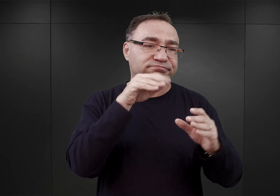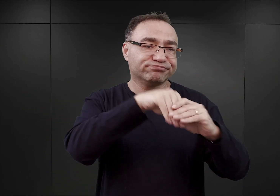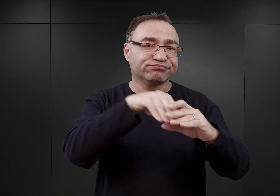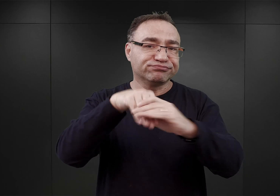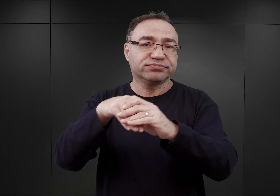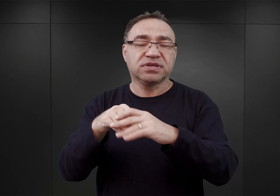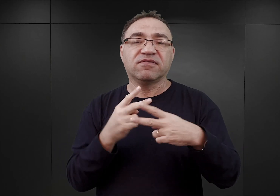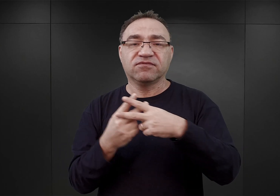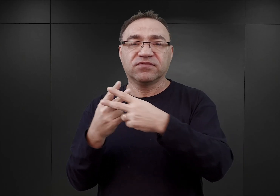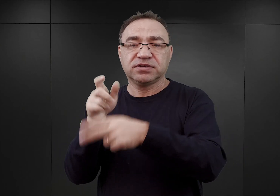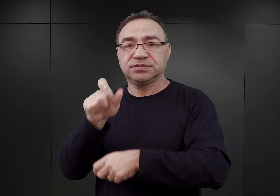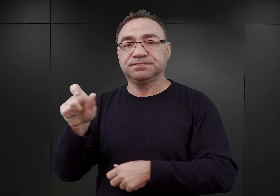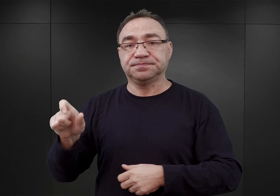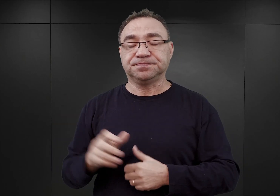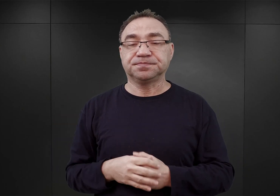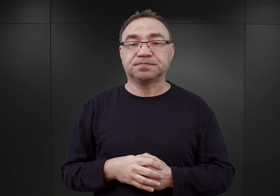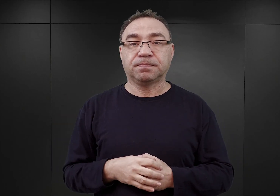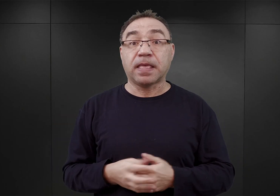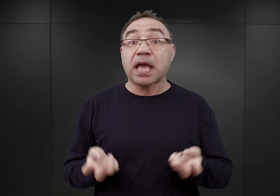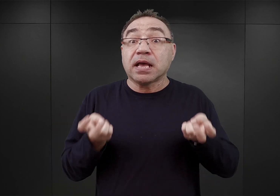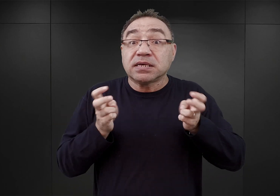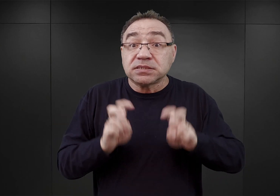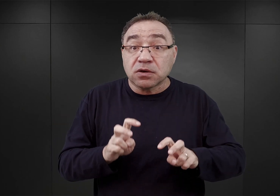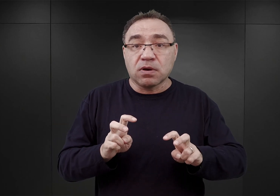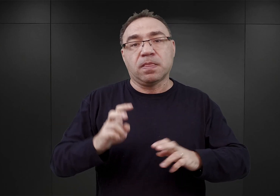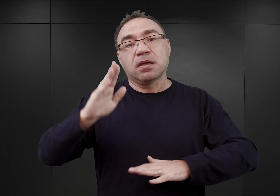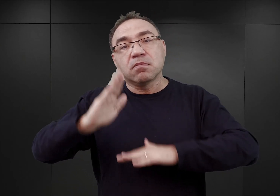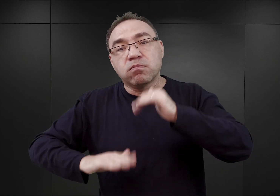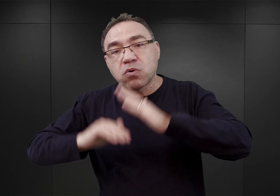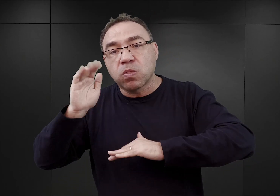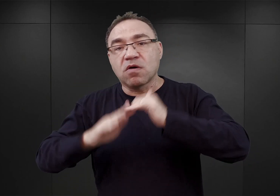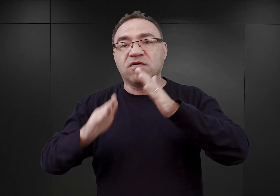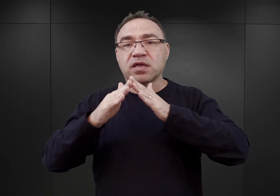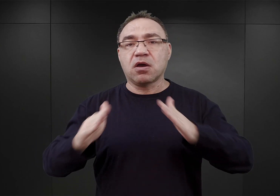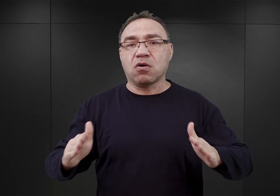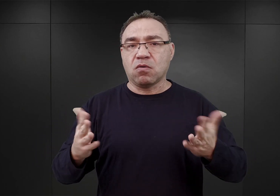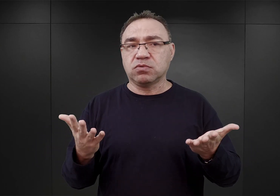Proces zakładania obozu, jego budowy i rozbudowy miał charakter dynamiczny